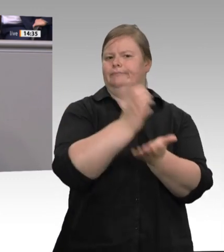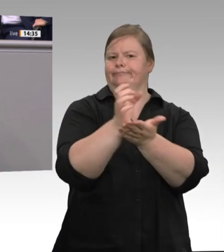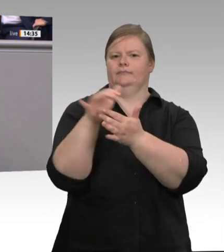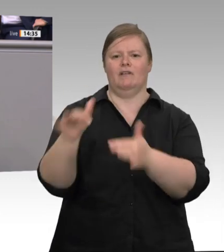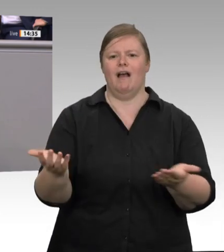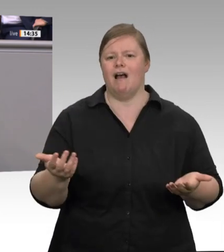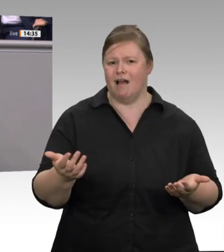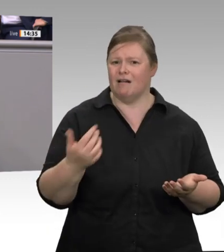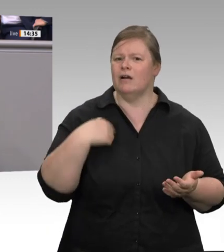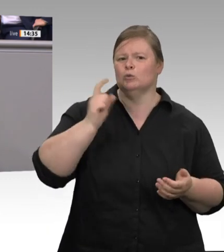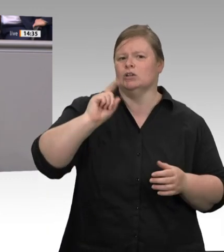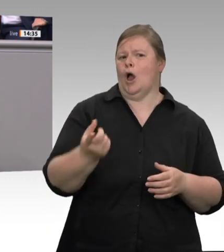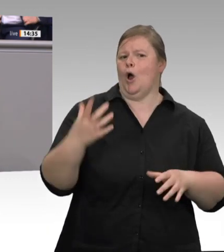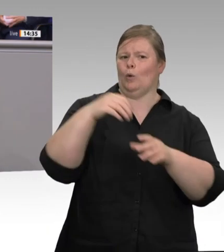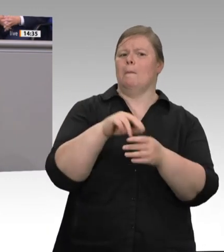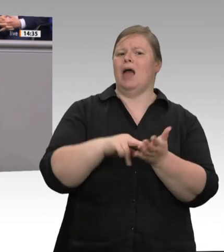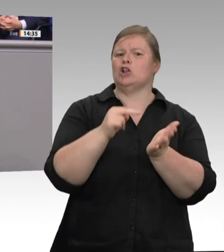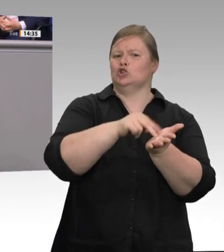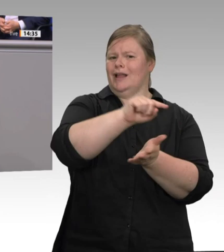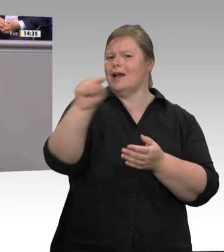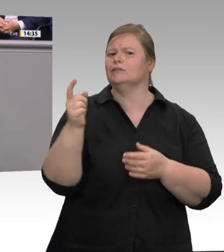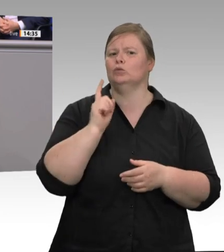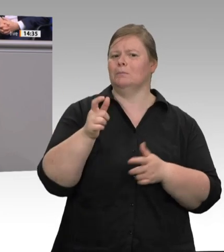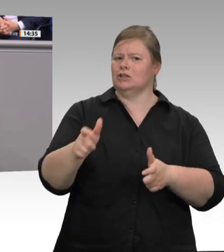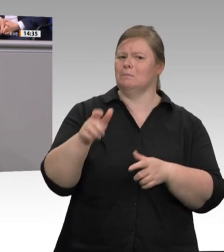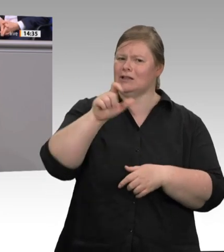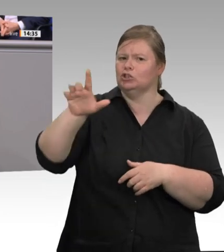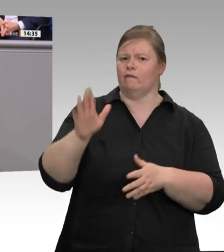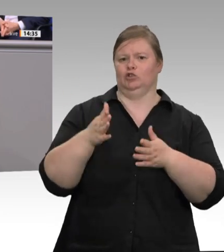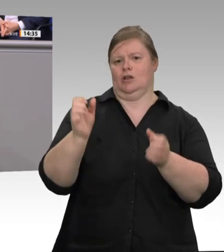sind keine Ferienwohnungen. Sie müssen, weil sie der Erwerbstätigkeit dienen, umfassend